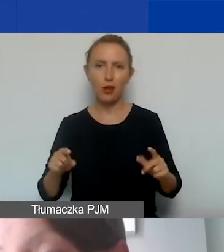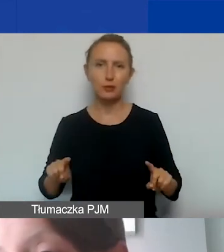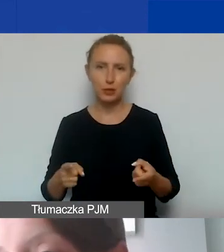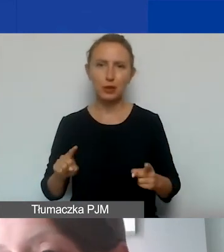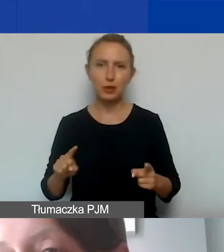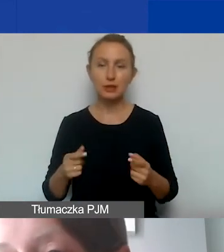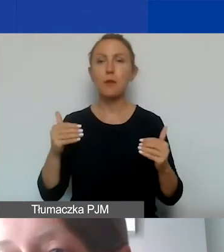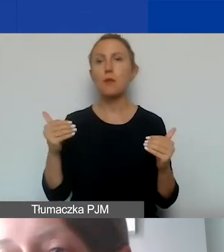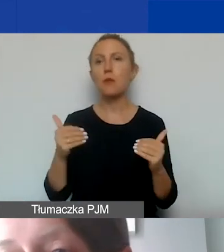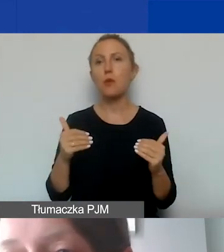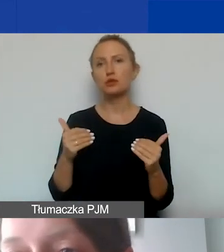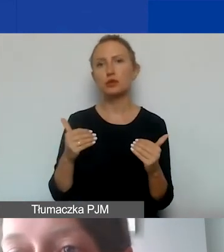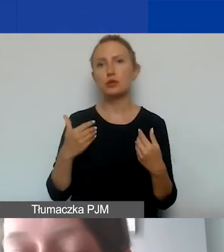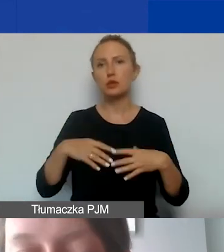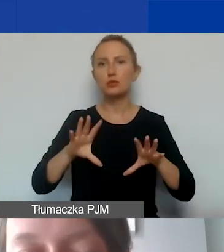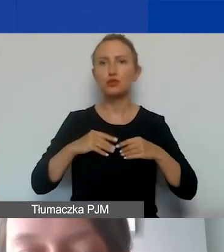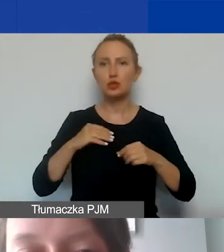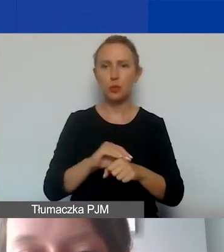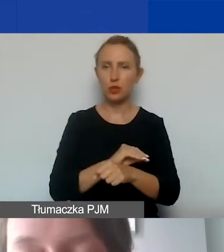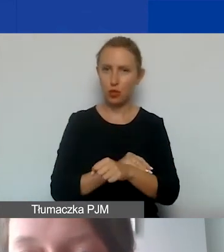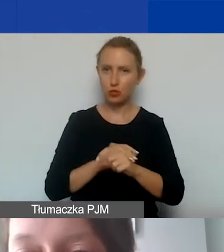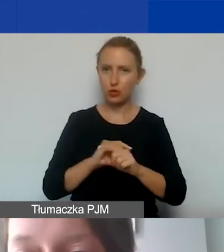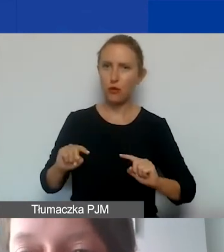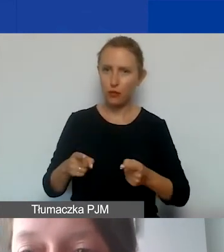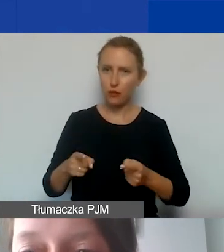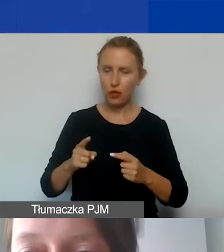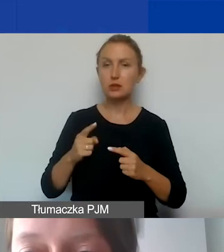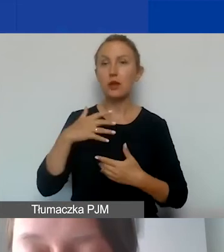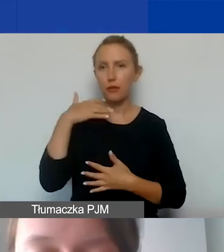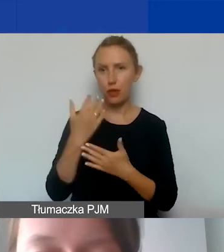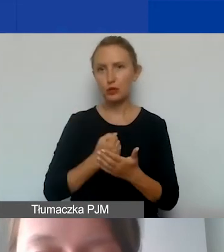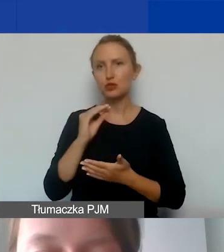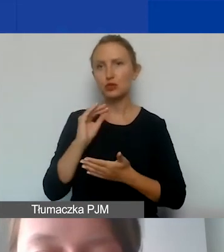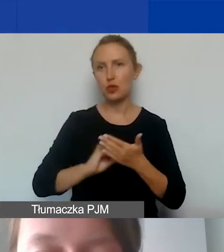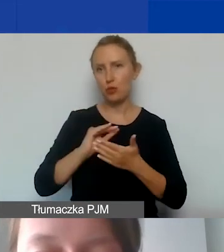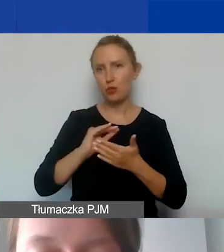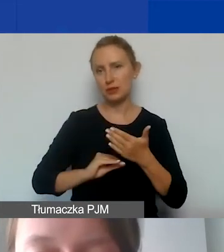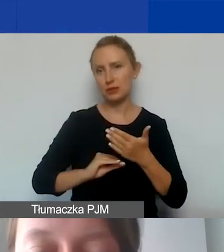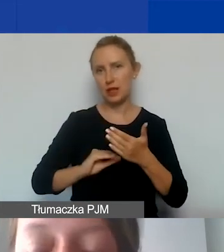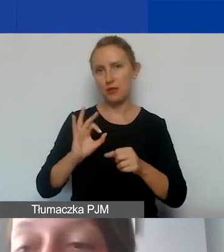Można taką przyjęta metodę w organizacji zastosować i opisać u nas w projekcie.